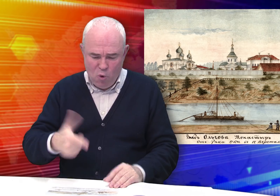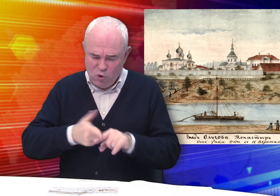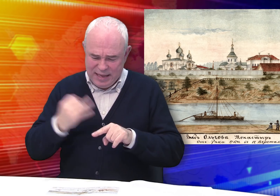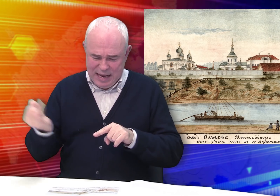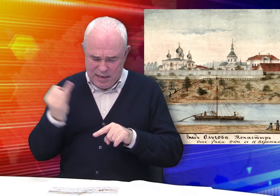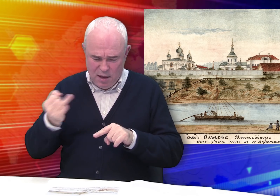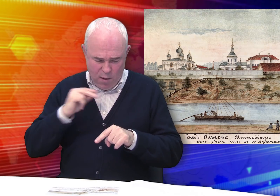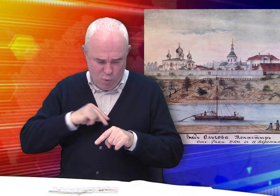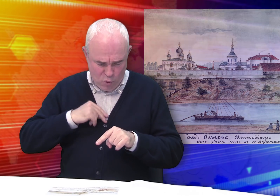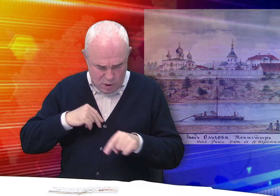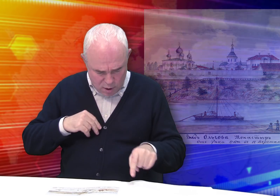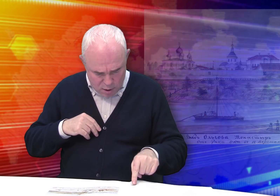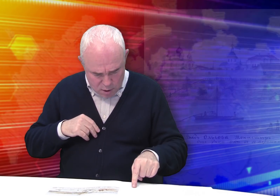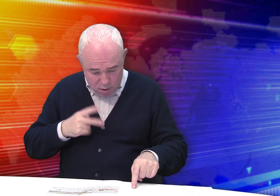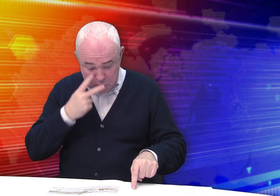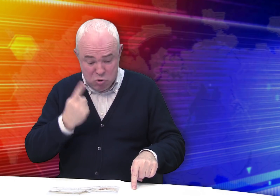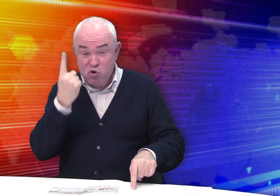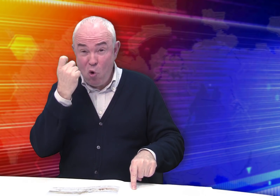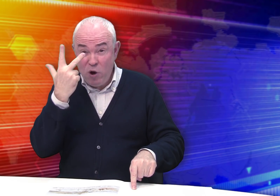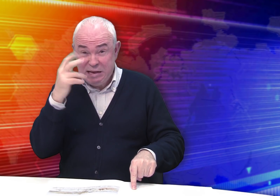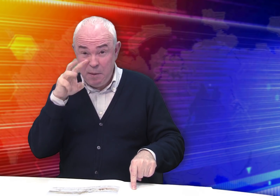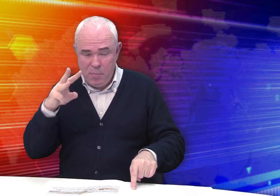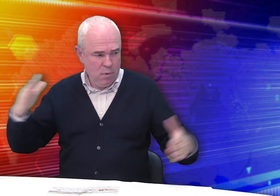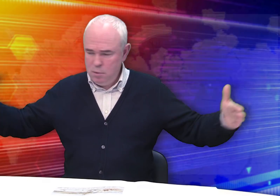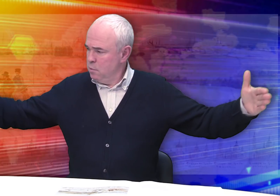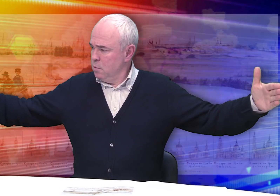Вот эффектная работа. В длину – 103 см.